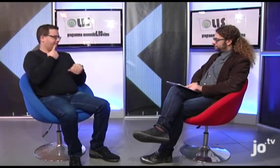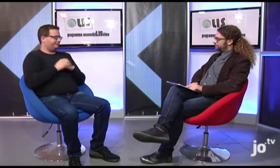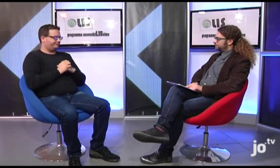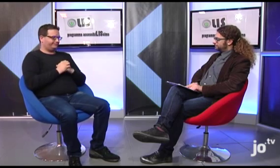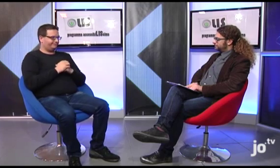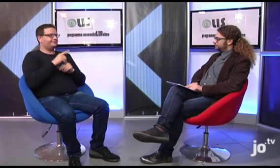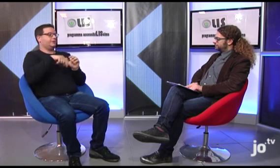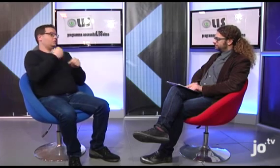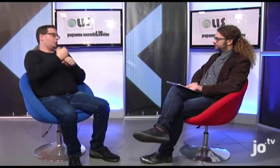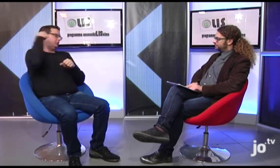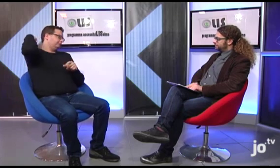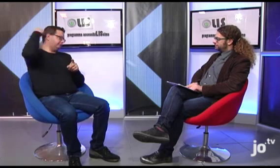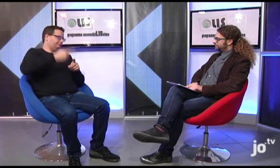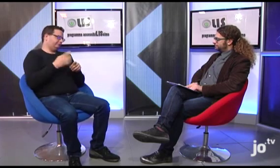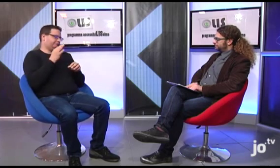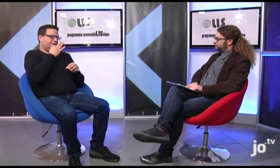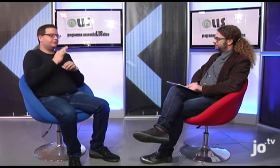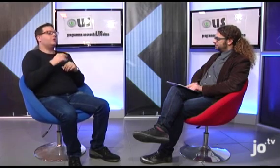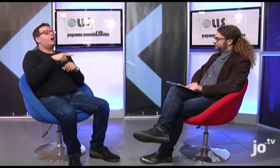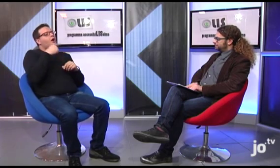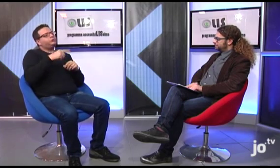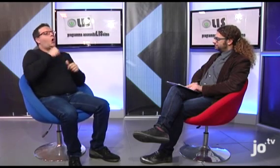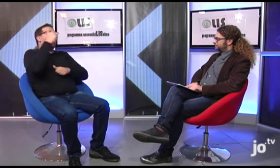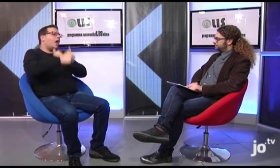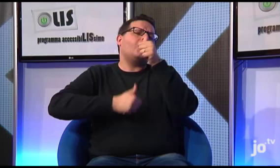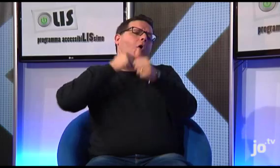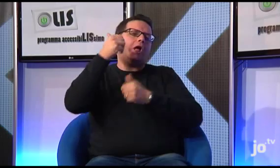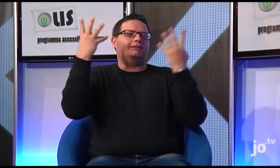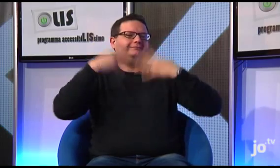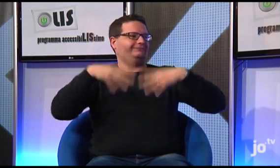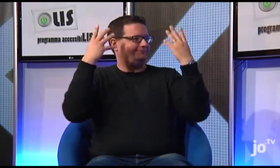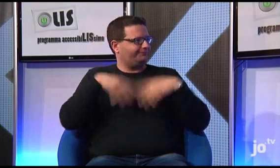la cui storia è veramente molto bella, questa ricorrenza si svolge ogni anno.